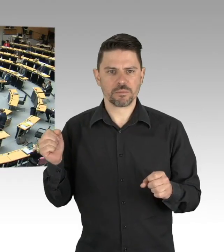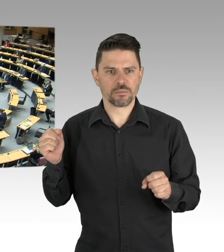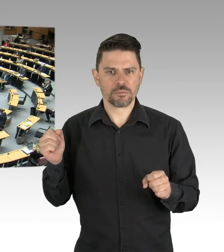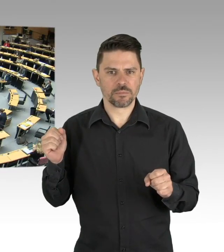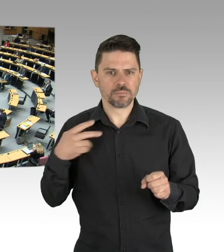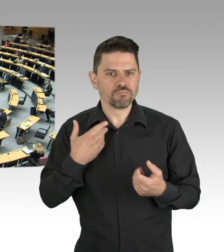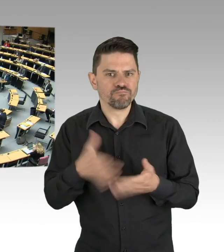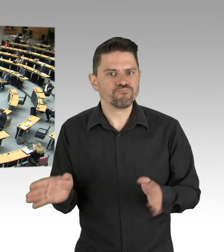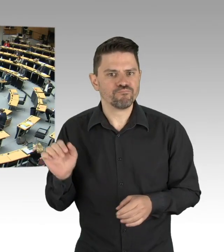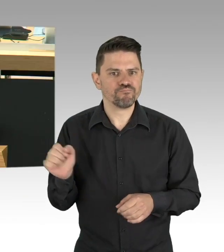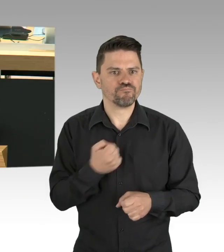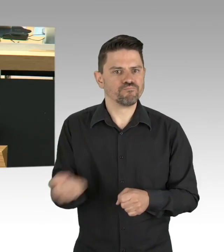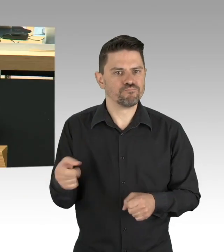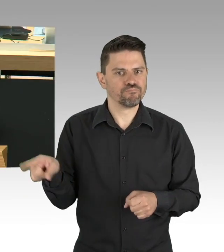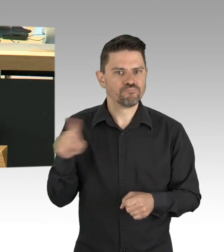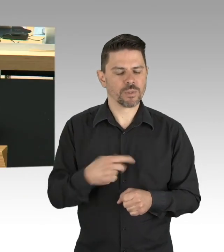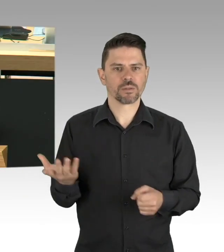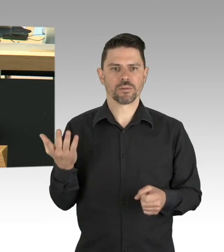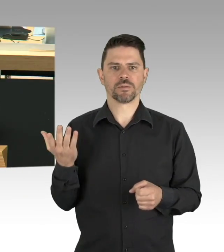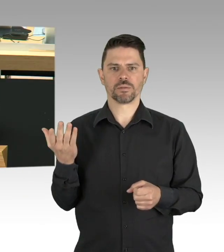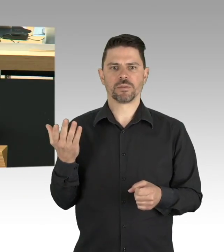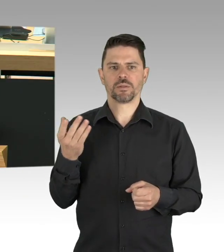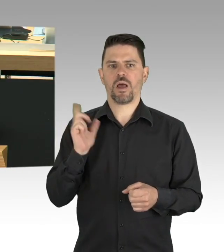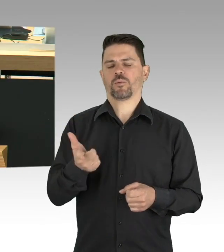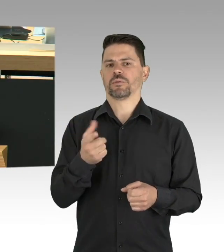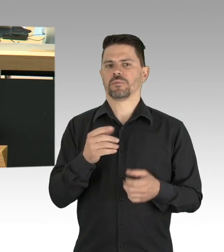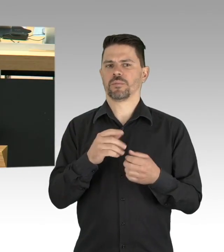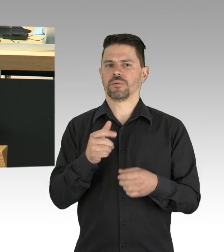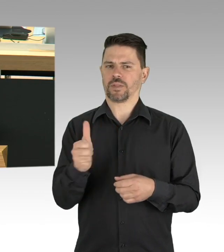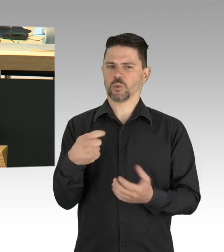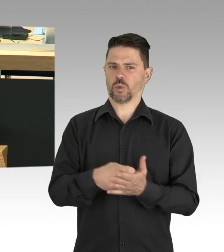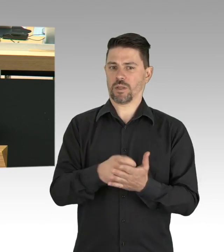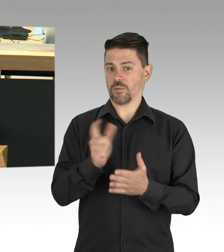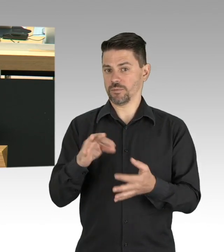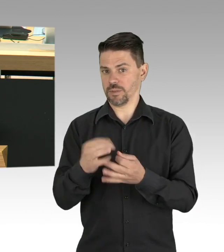Zusammenfassend: Lassen Sie uns weiterhin den Infektionsschutz gewährleisten,